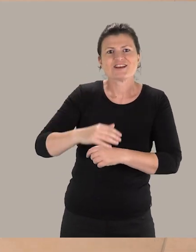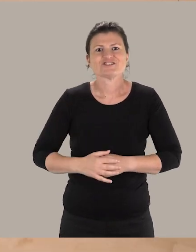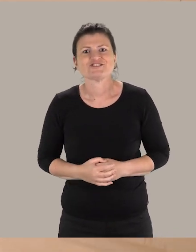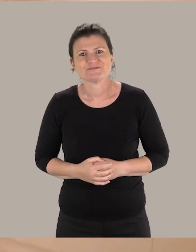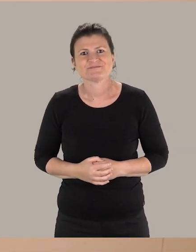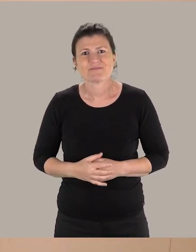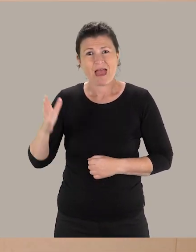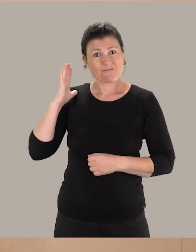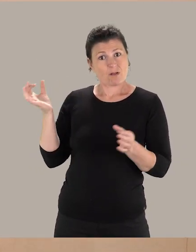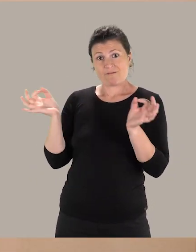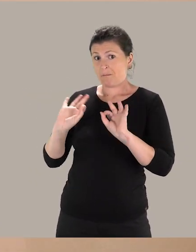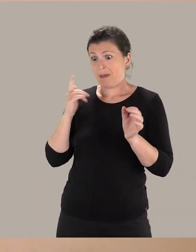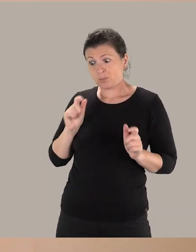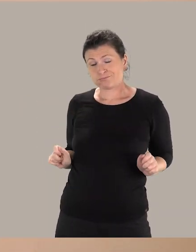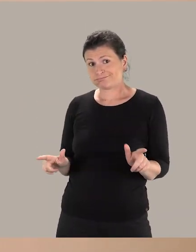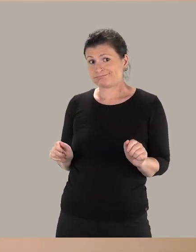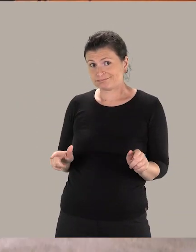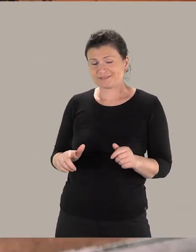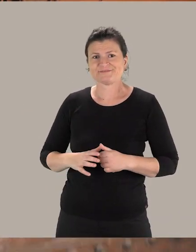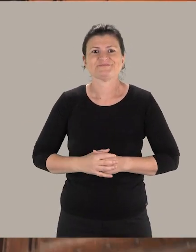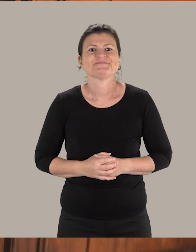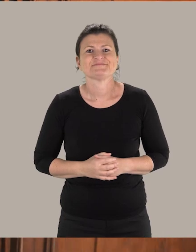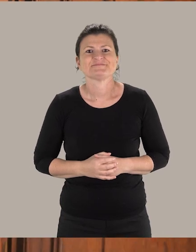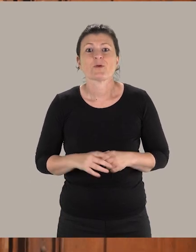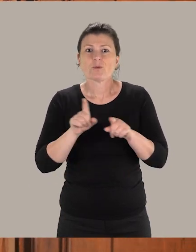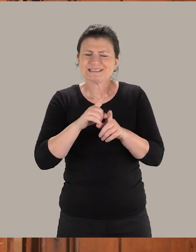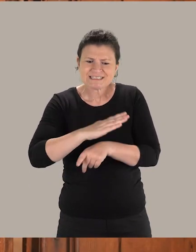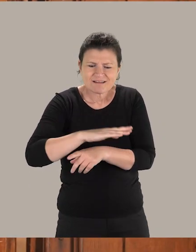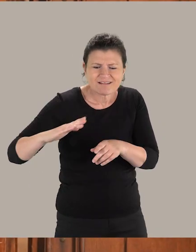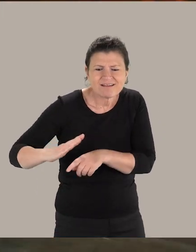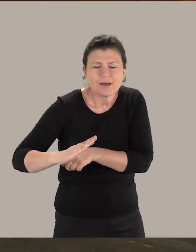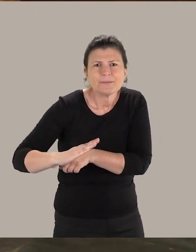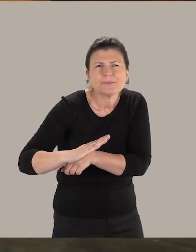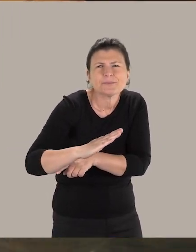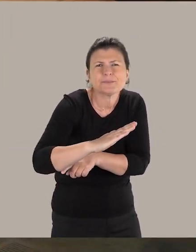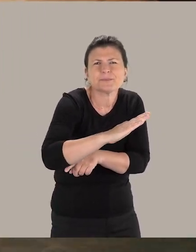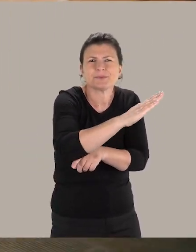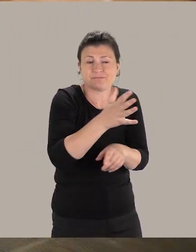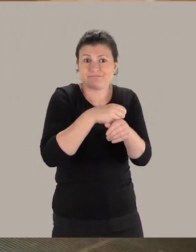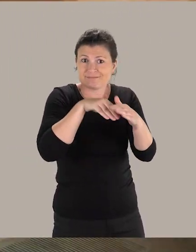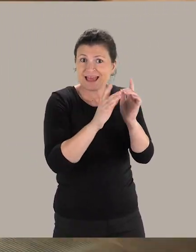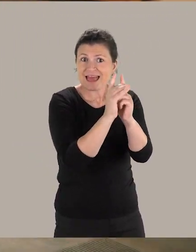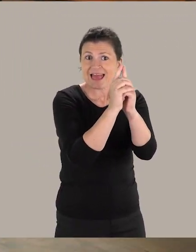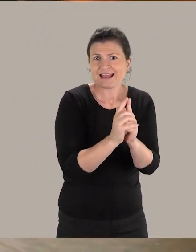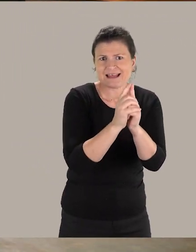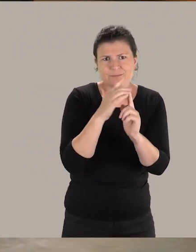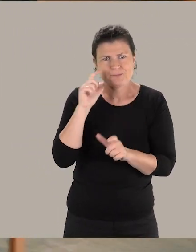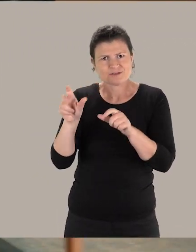qui, jusque là, n'était pas accessible aux personnes à mobilité réduite. Une rampe a été également installée dans l'église pour permettre aux visiteurs